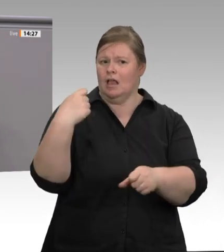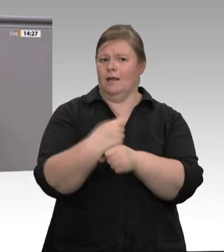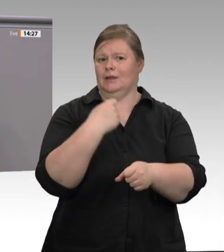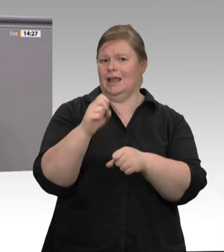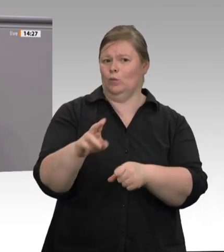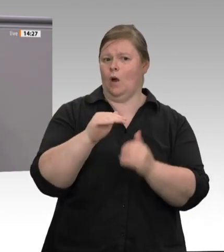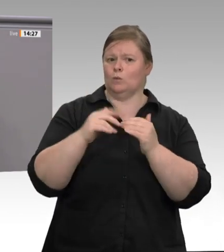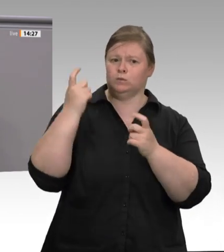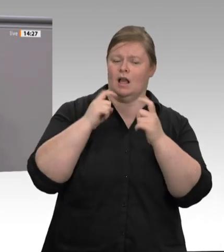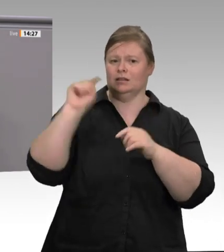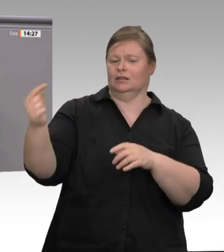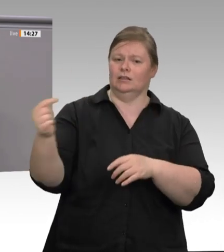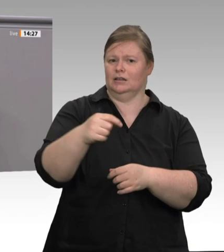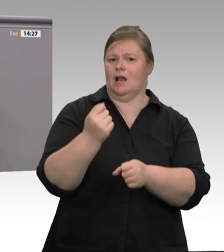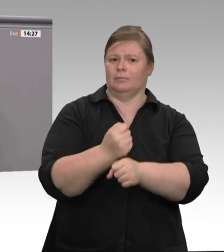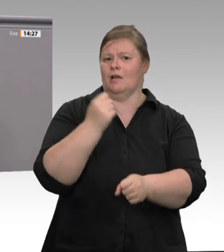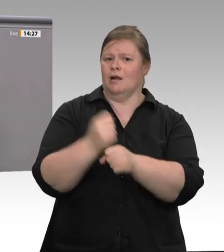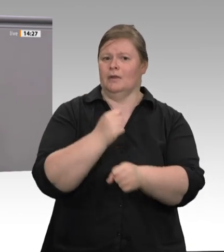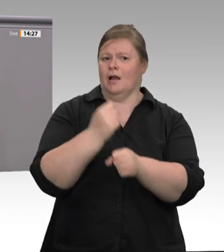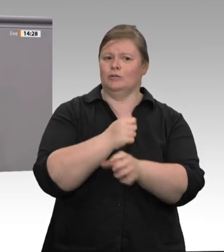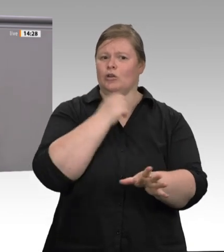haben. Das ist in keiner Weise akzeptabel.